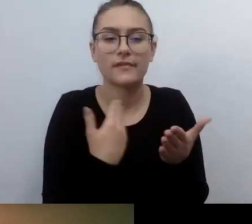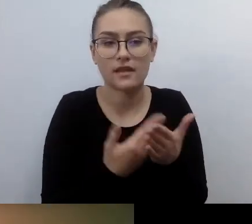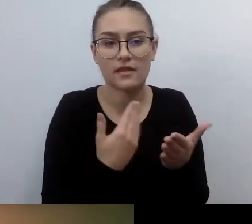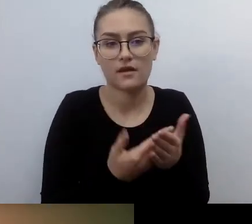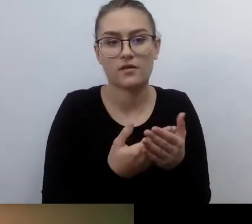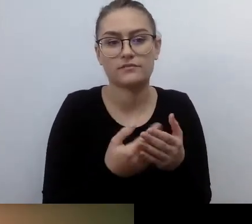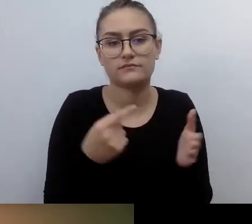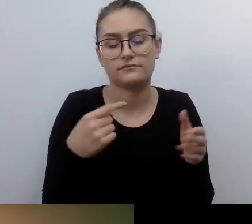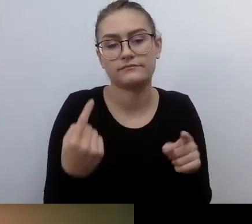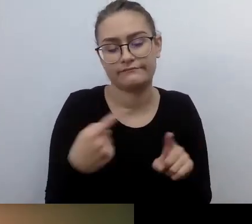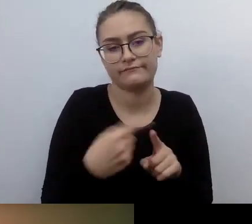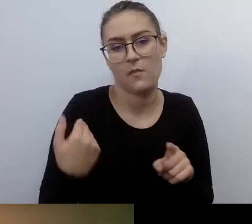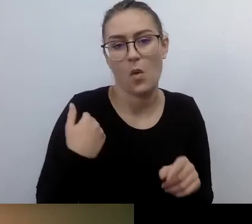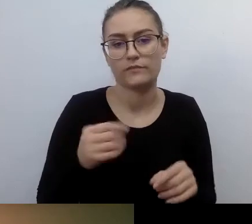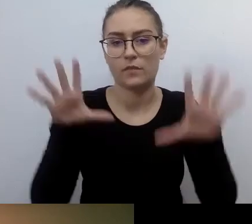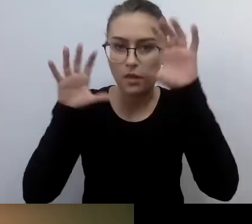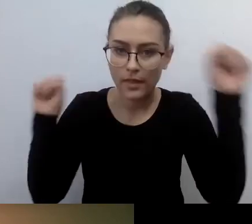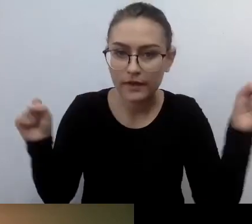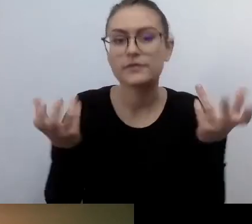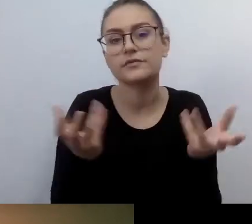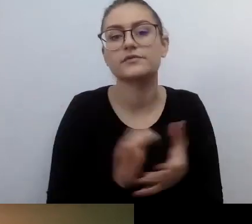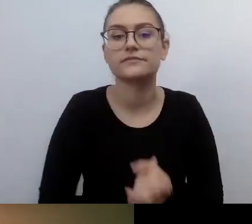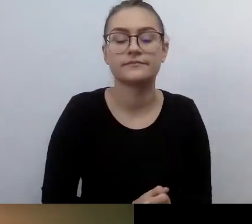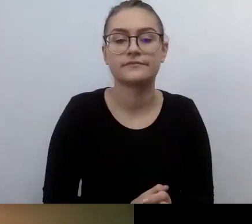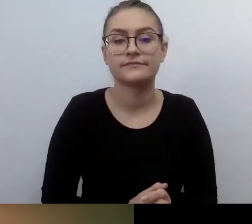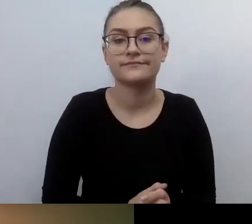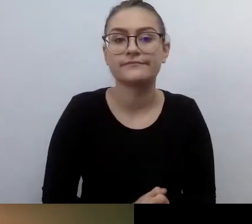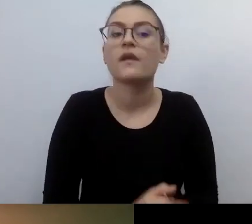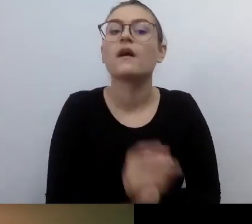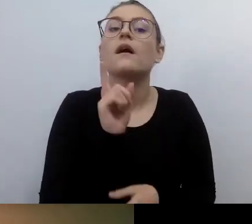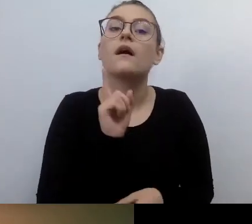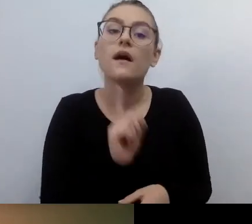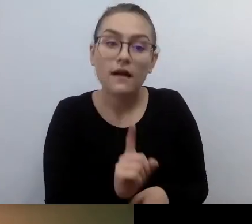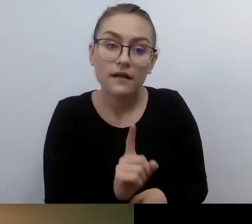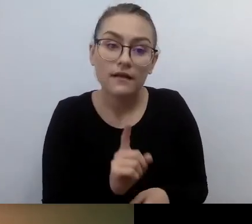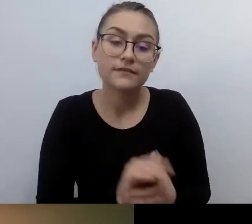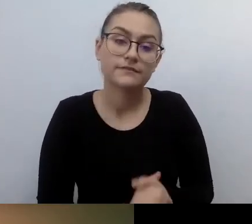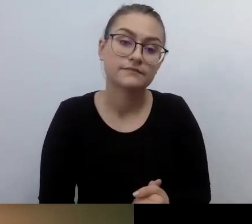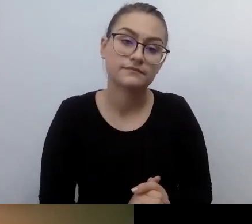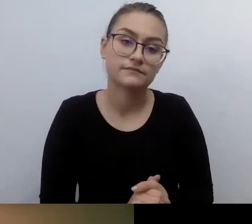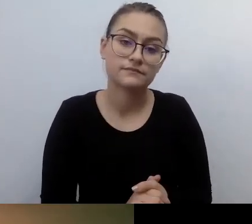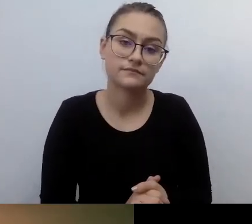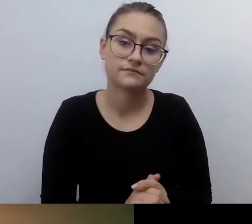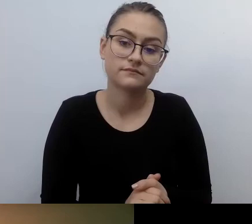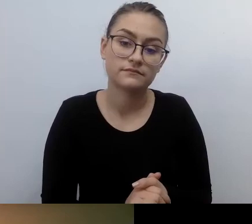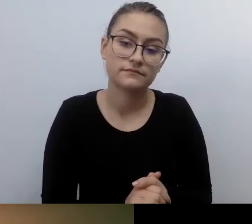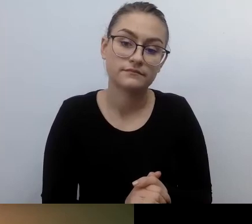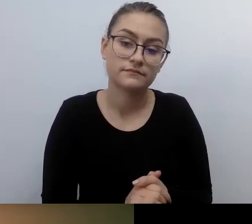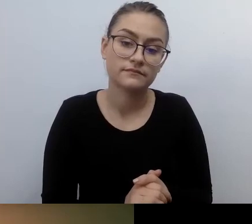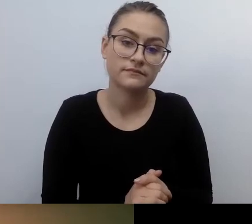Żeby nie zostały wprowadzone w błąd. Tyle że to się nie sprawdziło w każdej sytuacji.